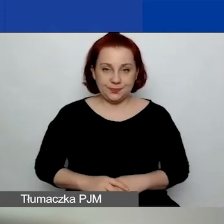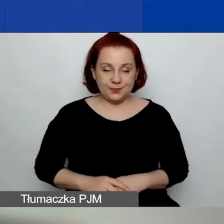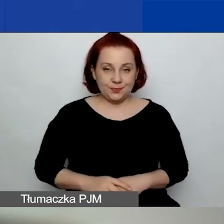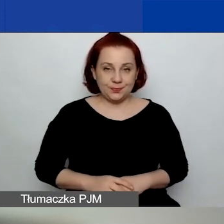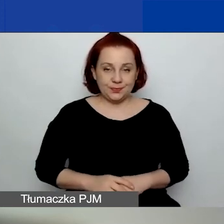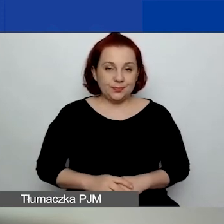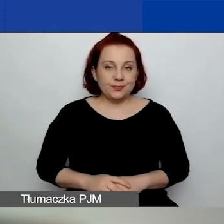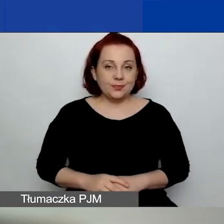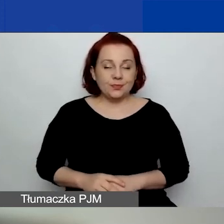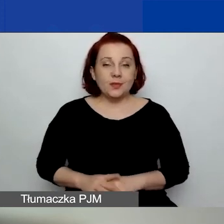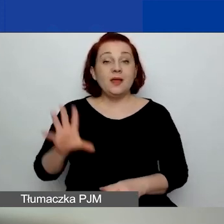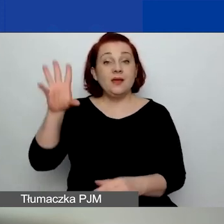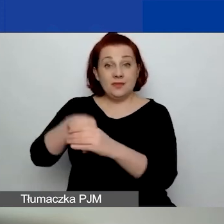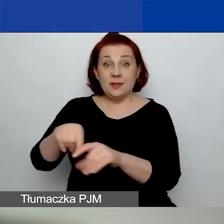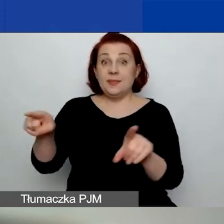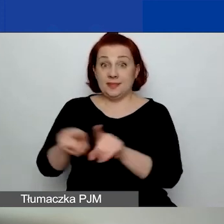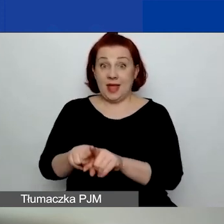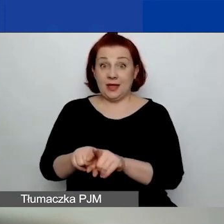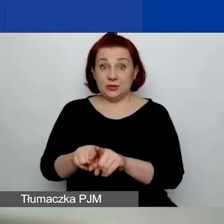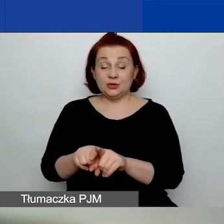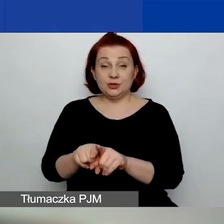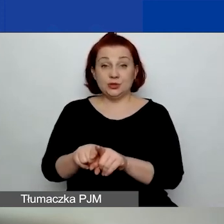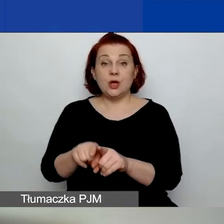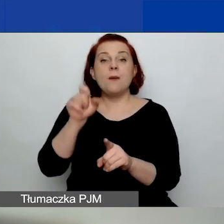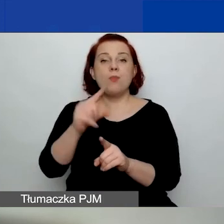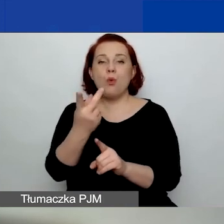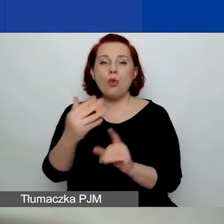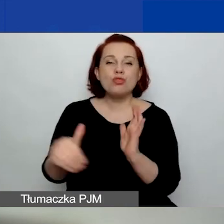Tutaj też w ramach tego obszaru są nowe zapisy w podręczniku